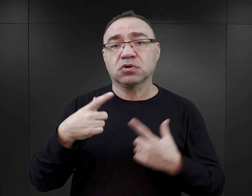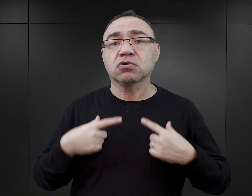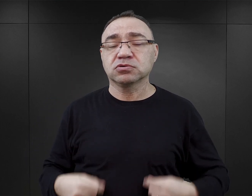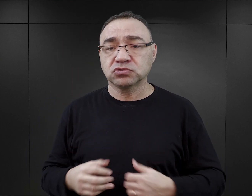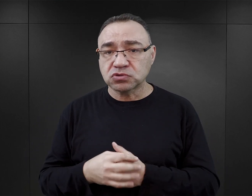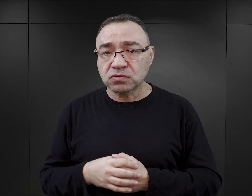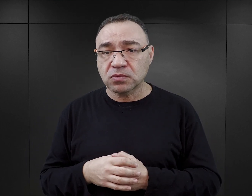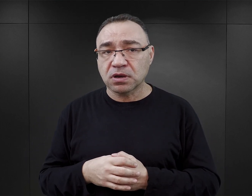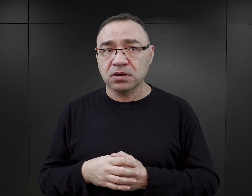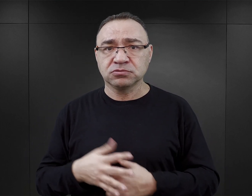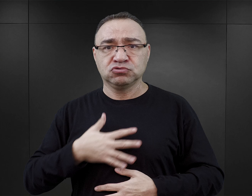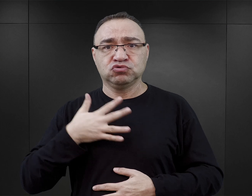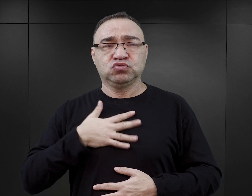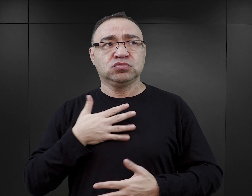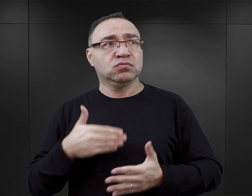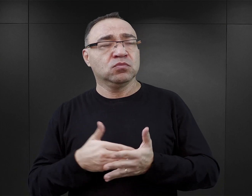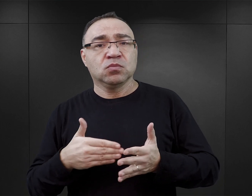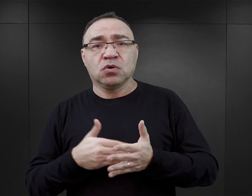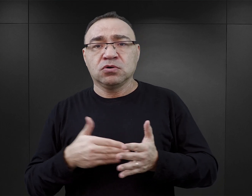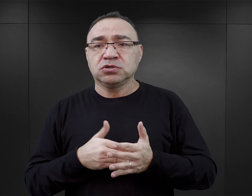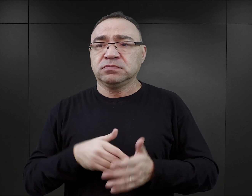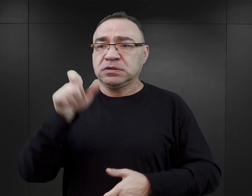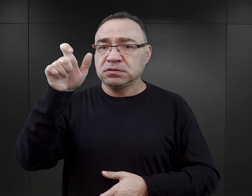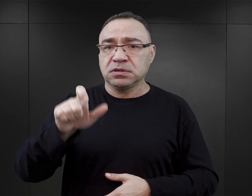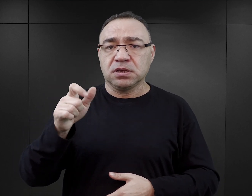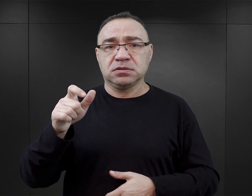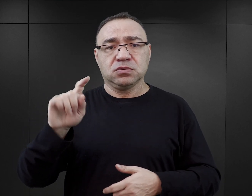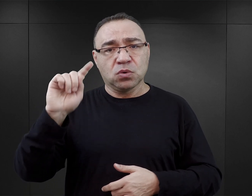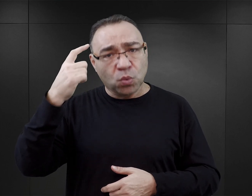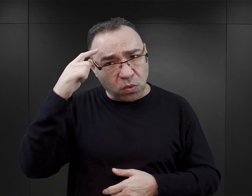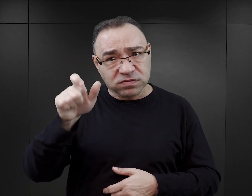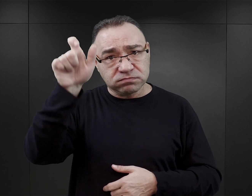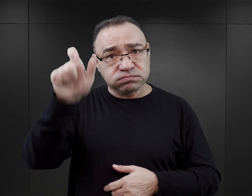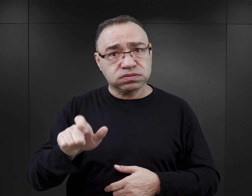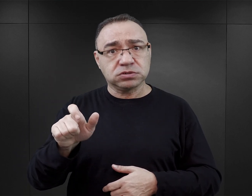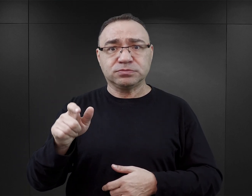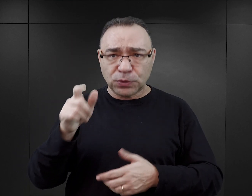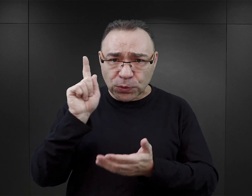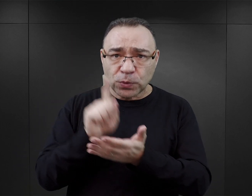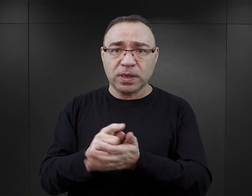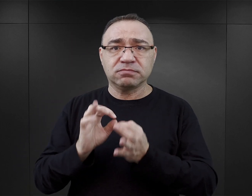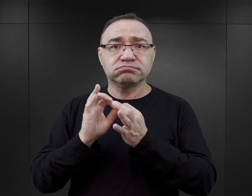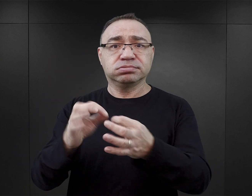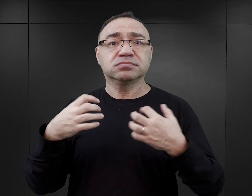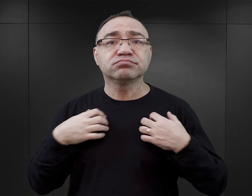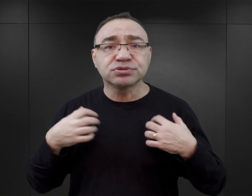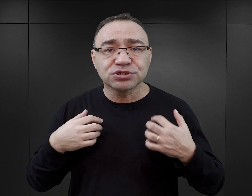W czytelniku rodzi się jakaś taka potrzeba, żeby ten właśnie główny bohater przetrwał, żeby jemu się udało przeżyć, żeby